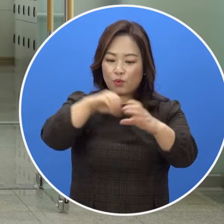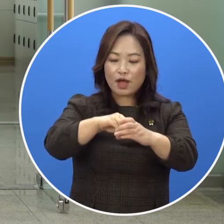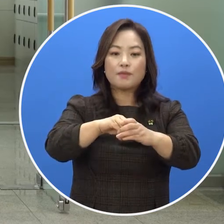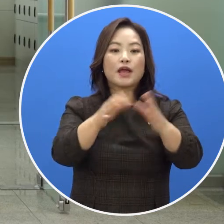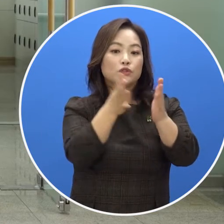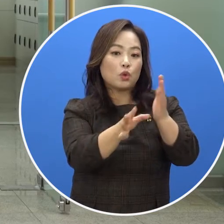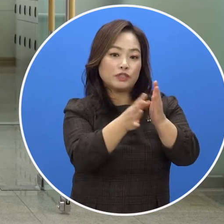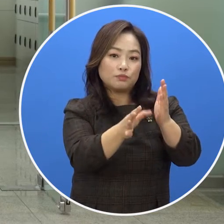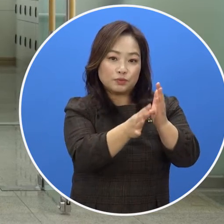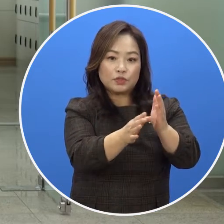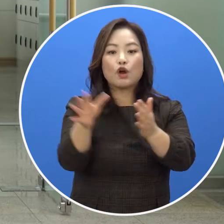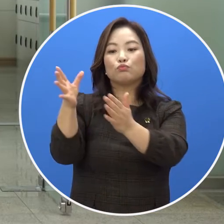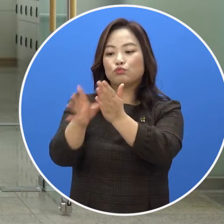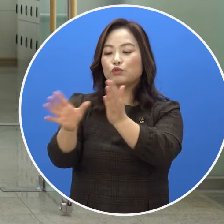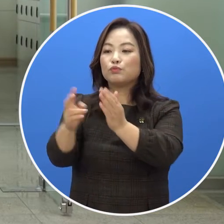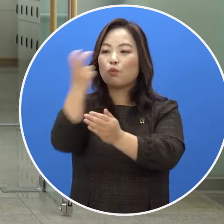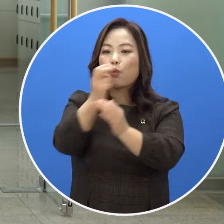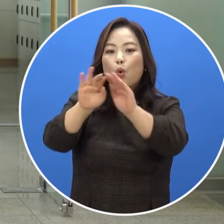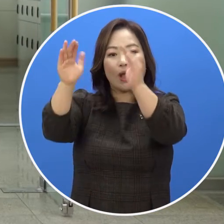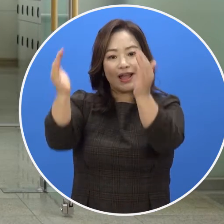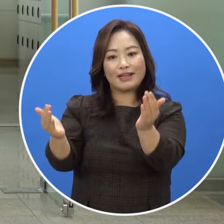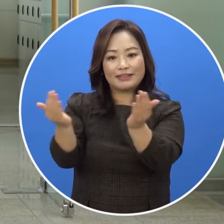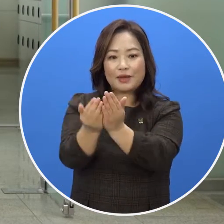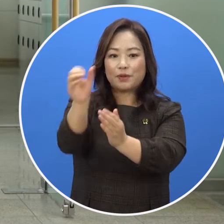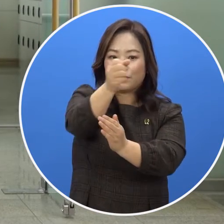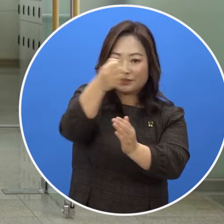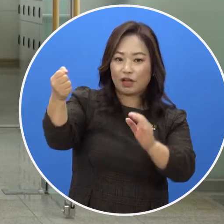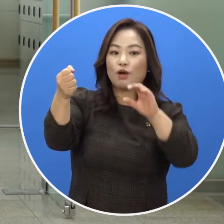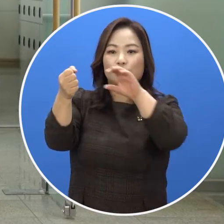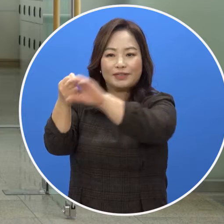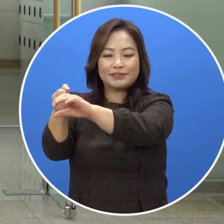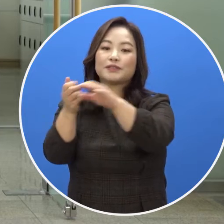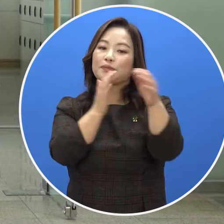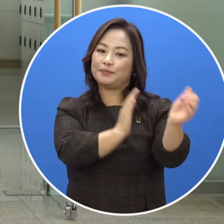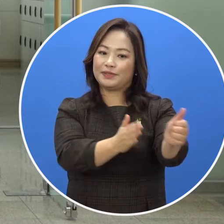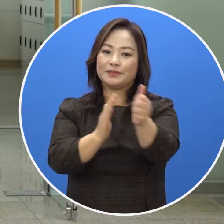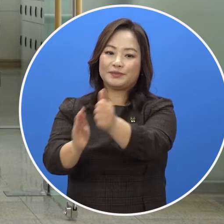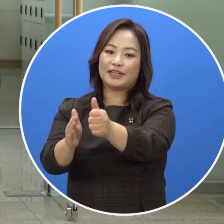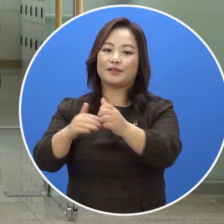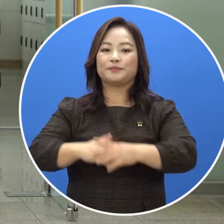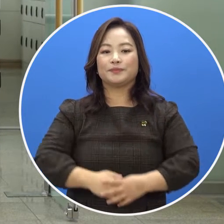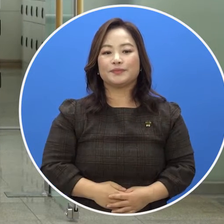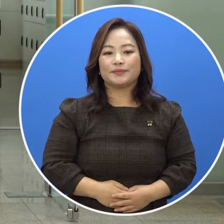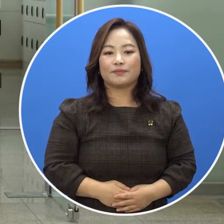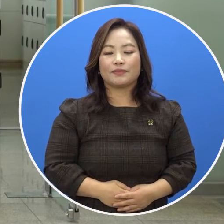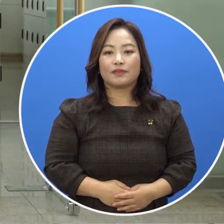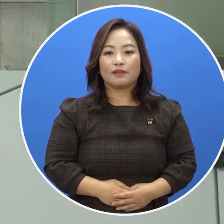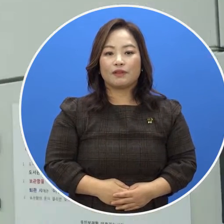따라서 개인 책을 포함한 소지품은 물품보관함에 보관 후 도서관을 이용하셔야 합니다.